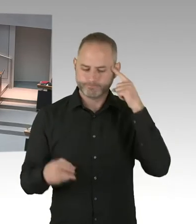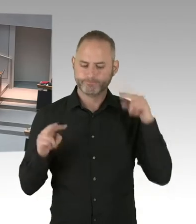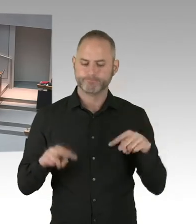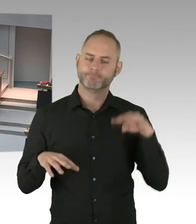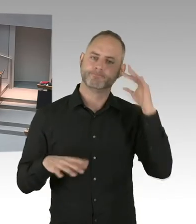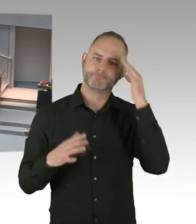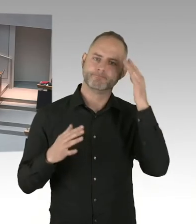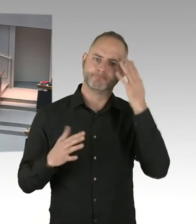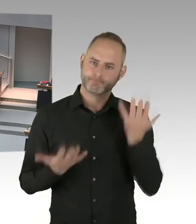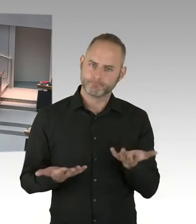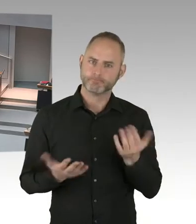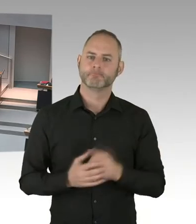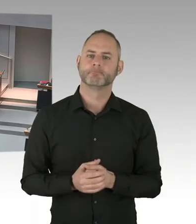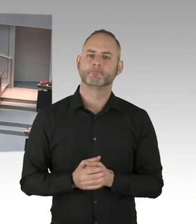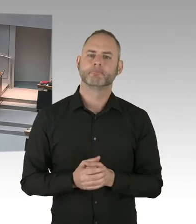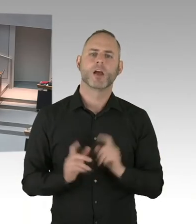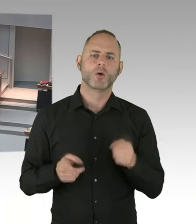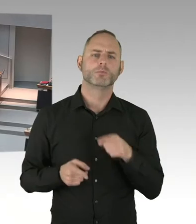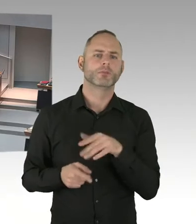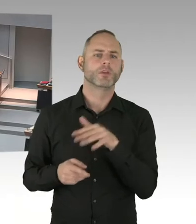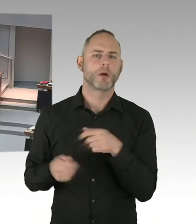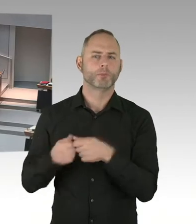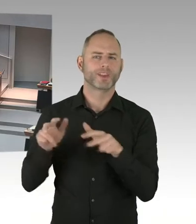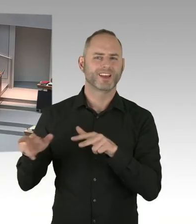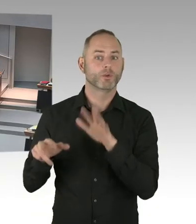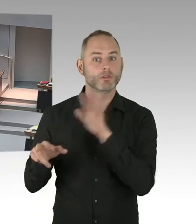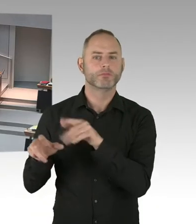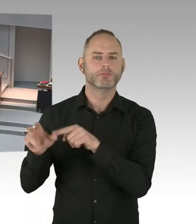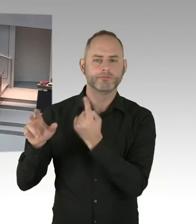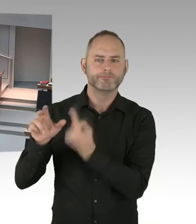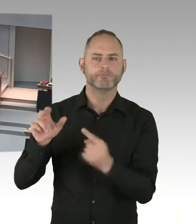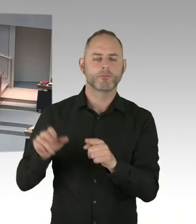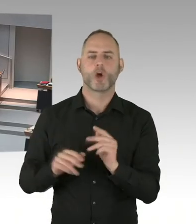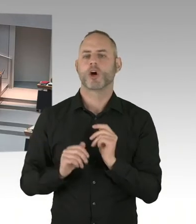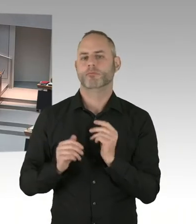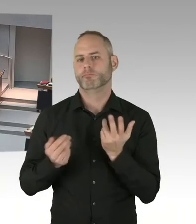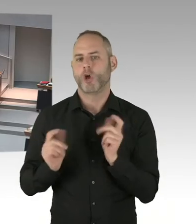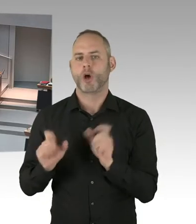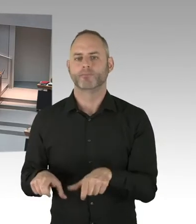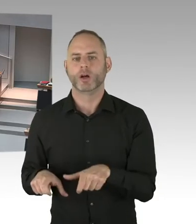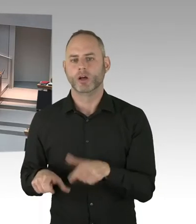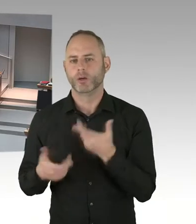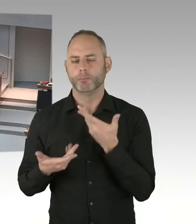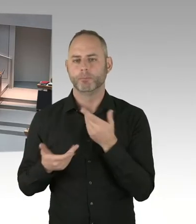Es wird abends dann, wie der Innensenator es angesprochen hat, es wird dann noch mal im Rahmen einer Andacht,